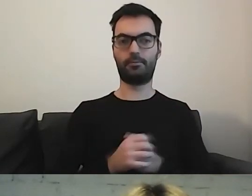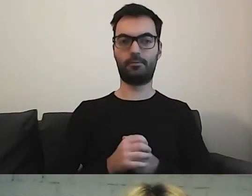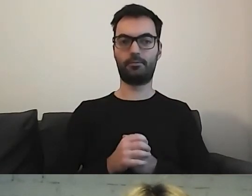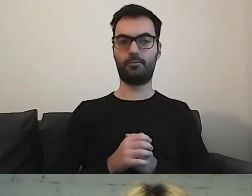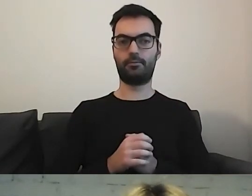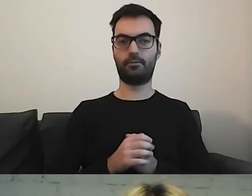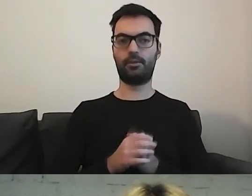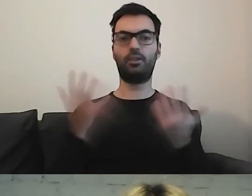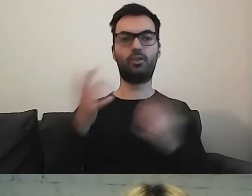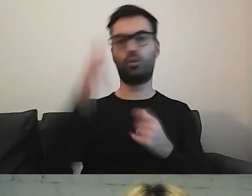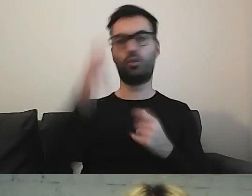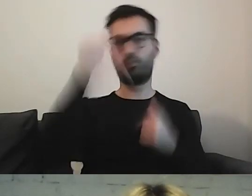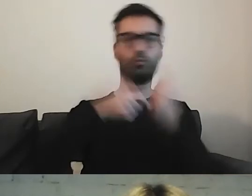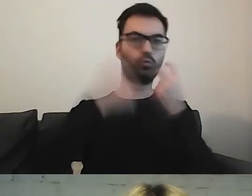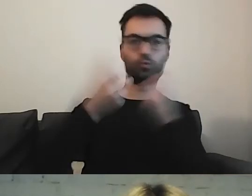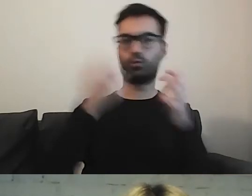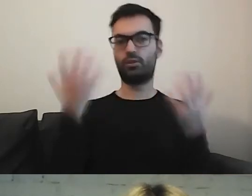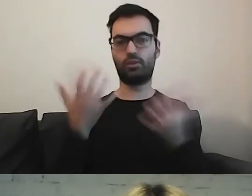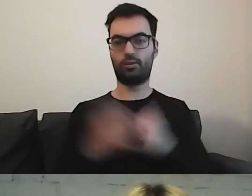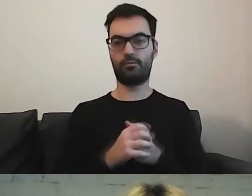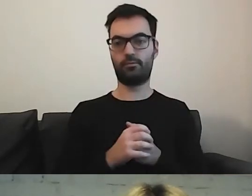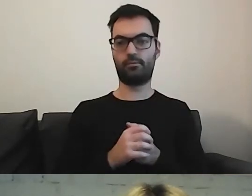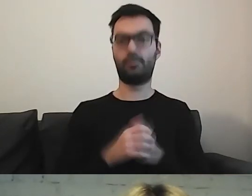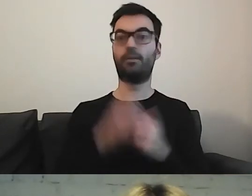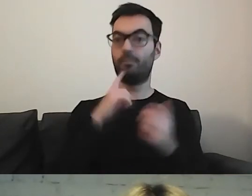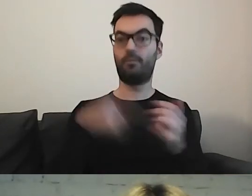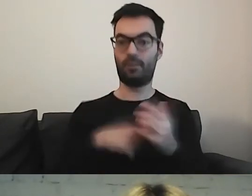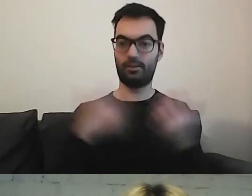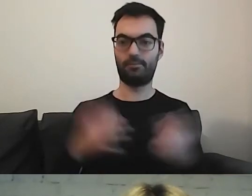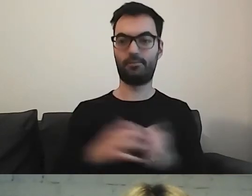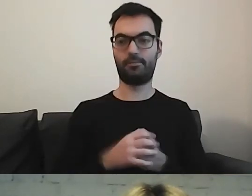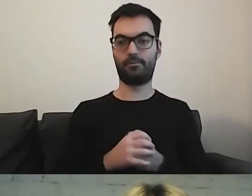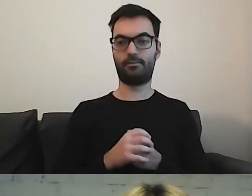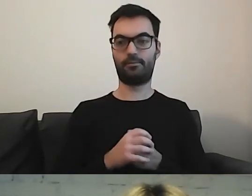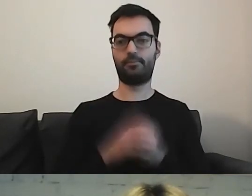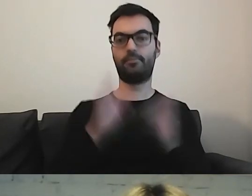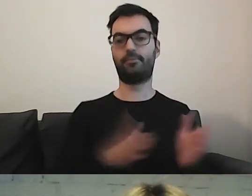Gdzie człowiek ma tego szukać. No właśnie. Przejdźmy dalej.